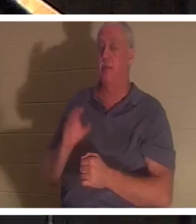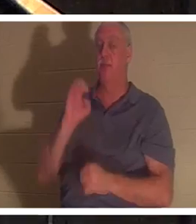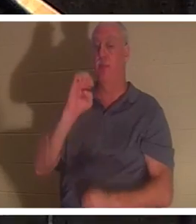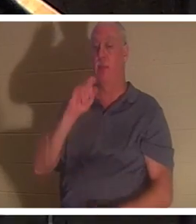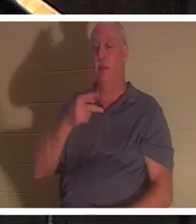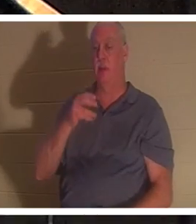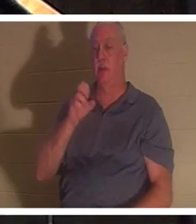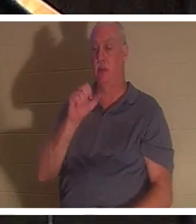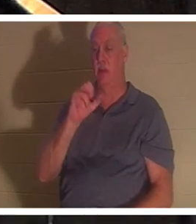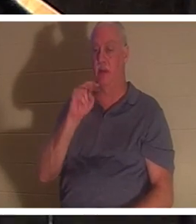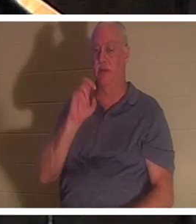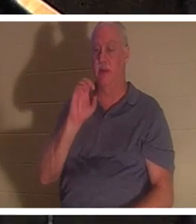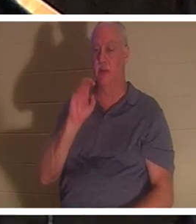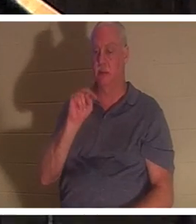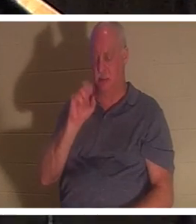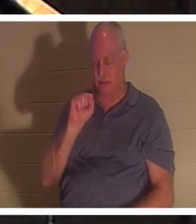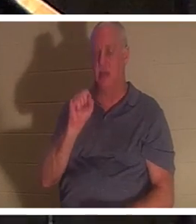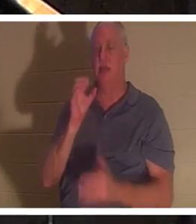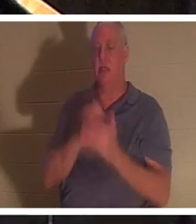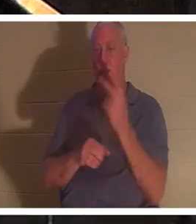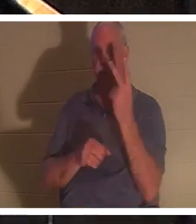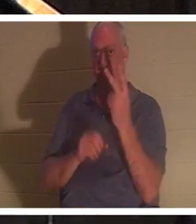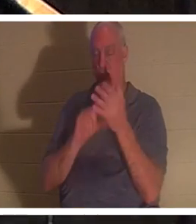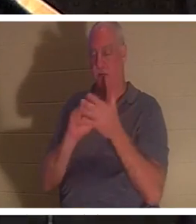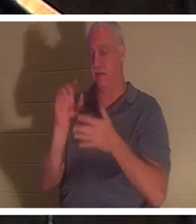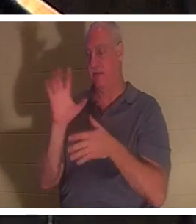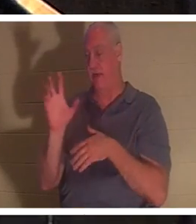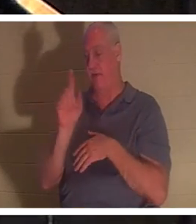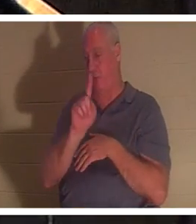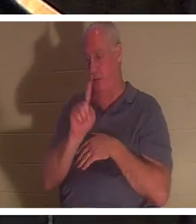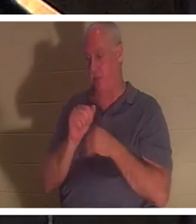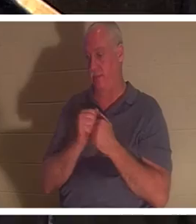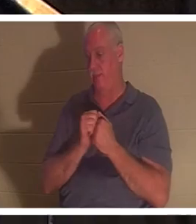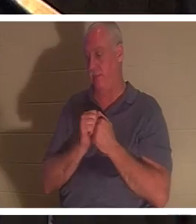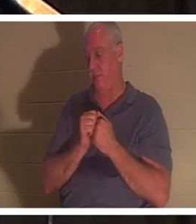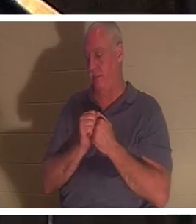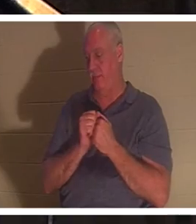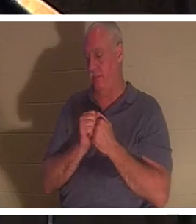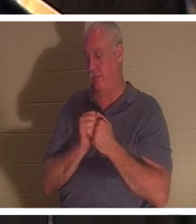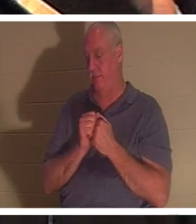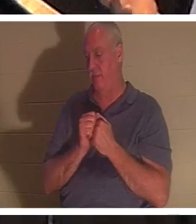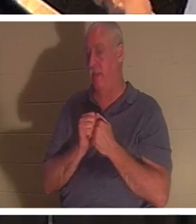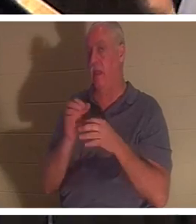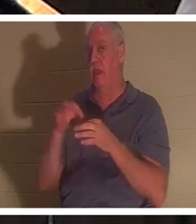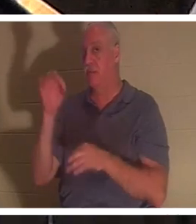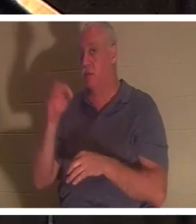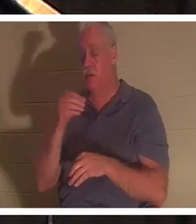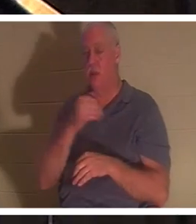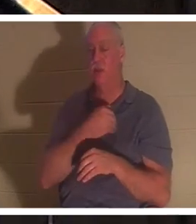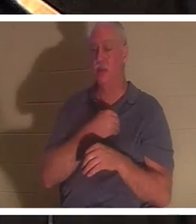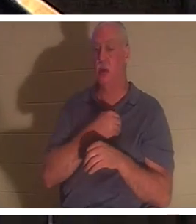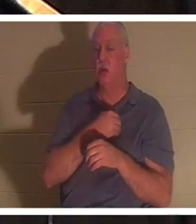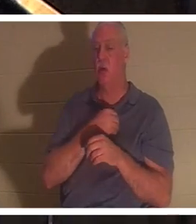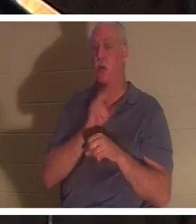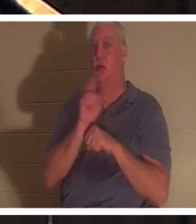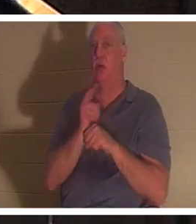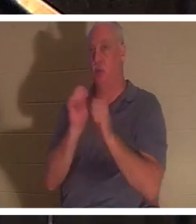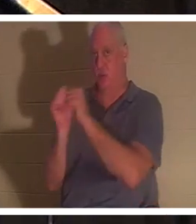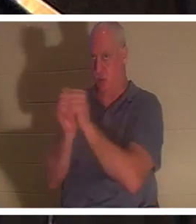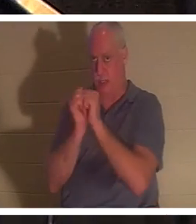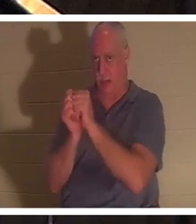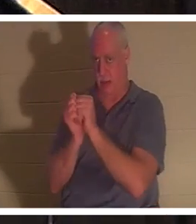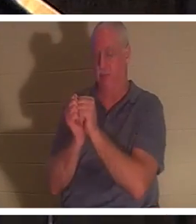1 節と 5 節にこのことが語られています。聖霊と魂は聖書の中で同じ意味で使われています。 旧約聖書 には、